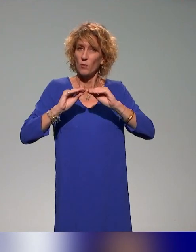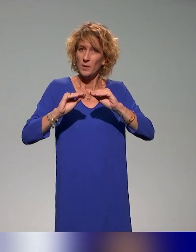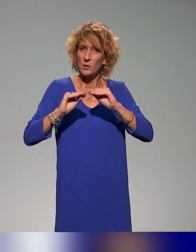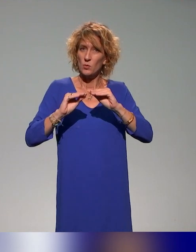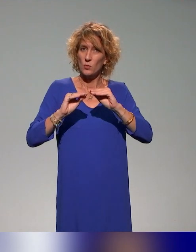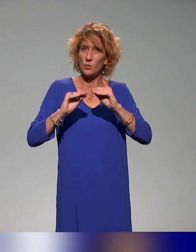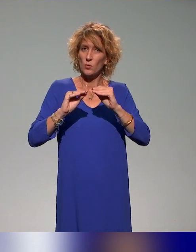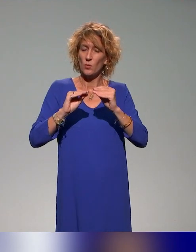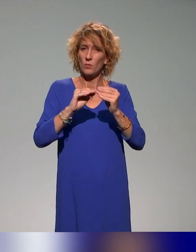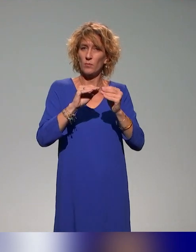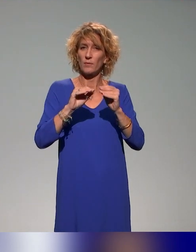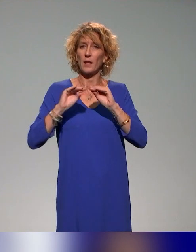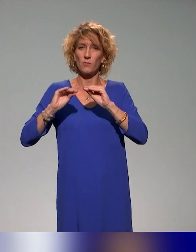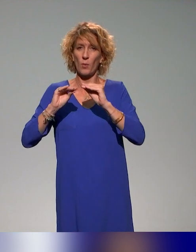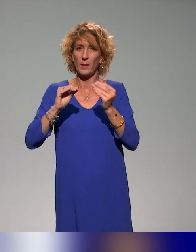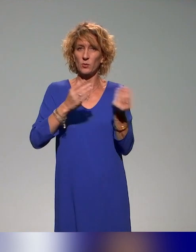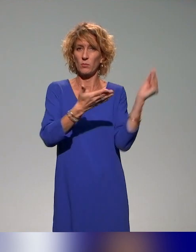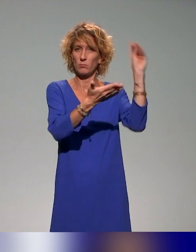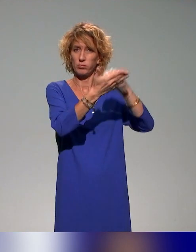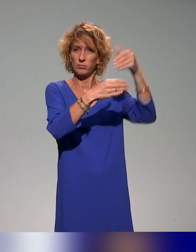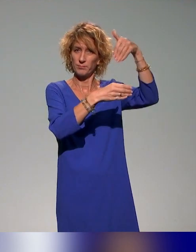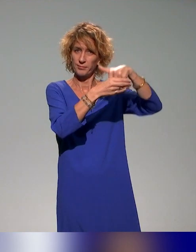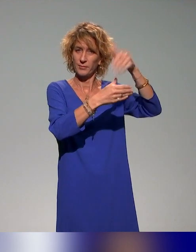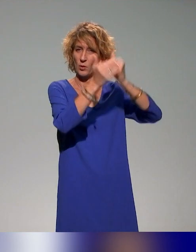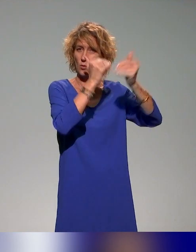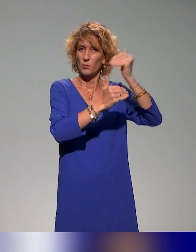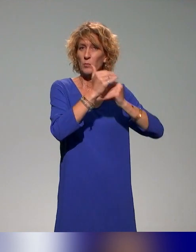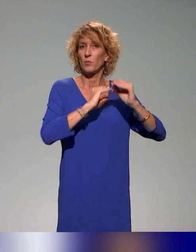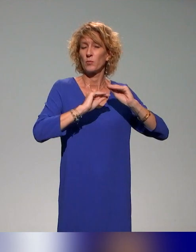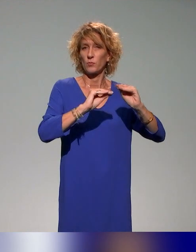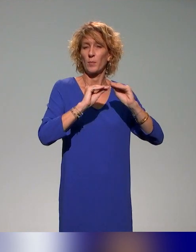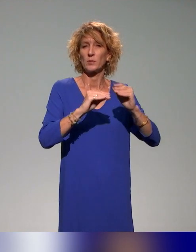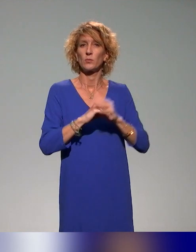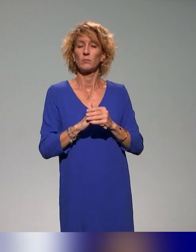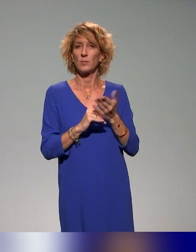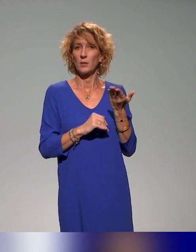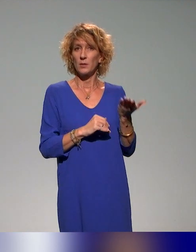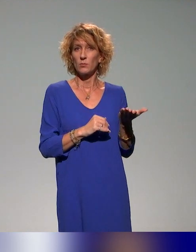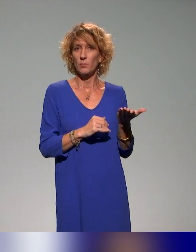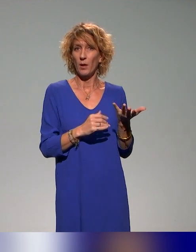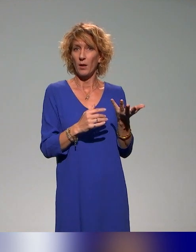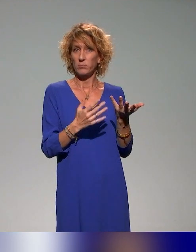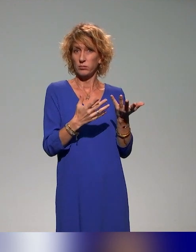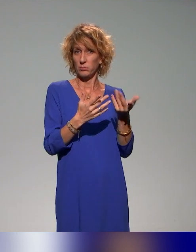au plan de formation, et on a ciblé particulièrement pour intégrer ces plans de formation à l'approche inclusive,